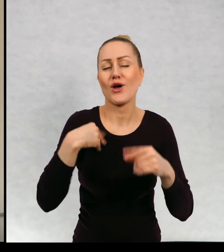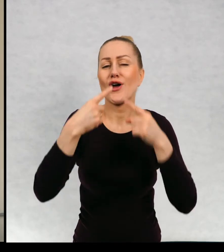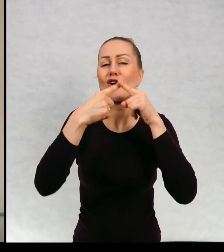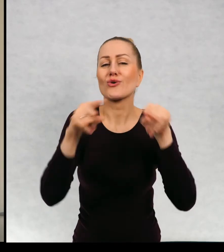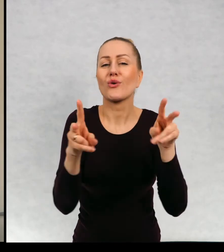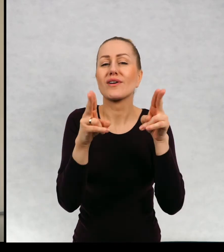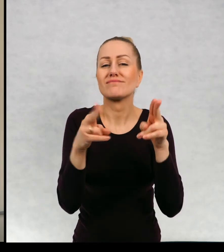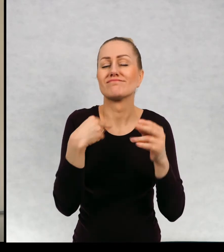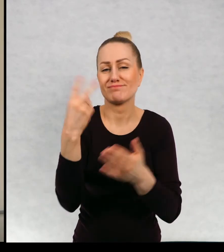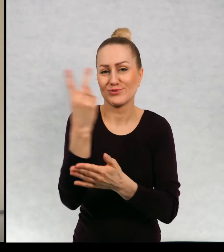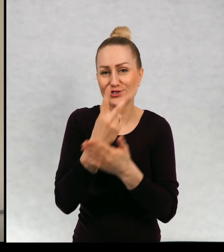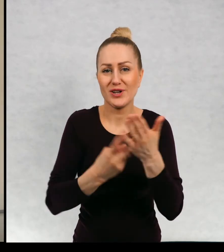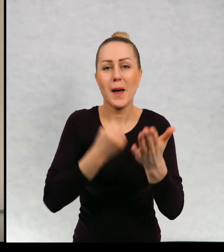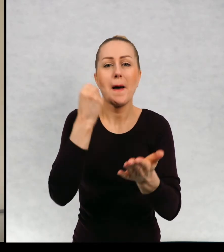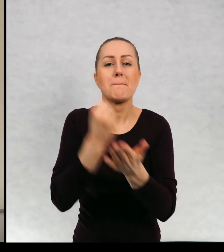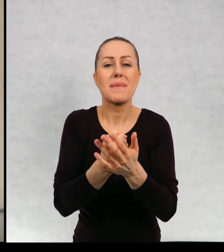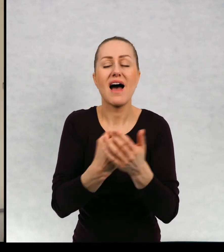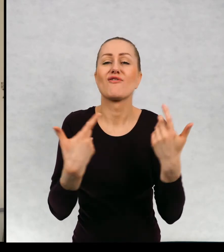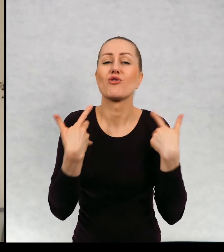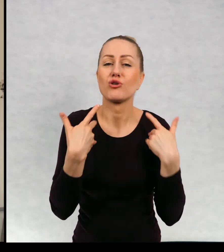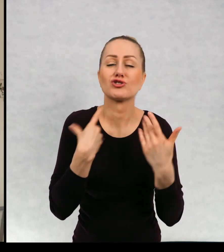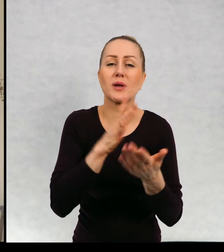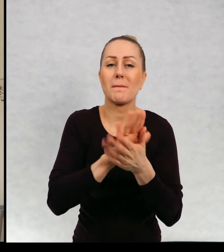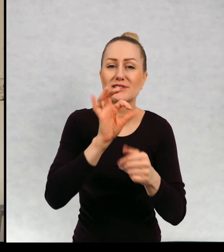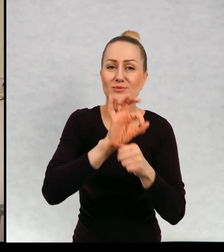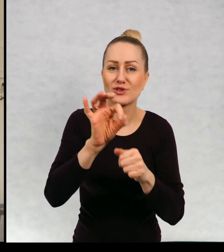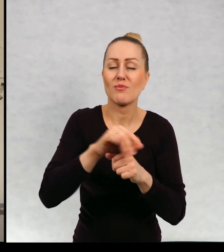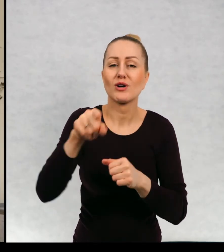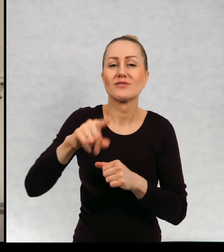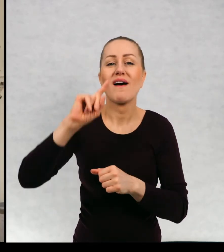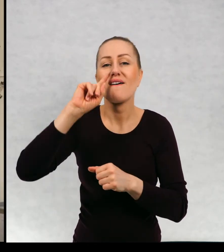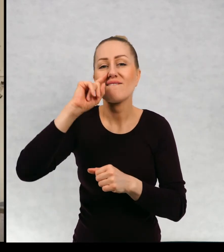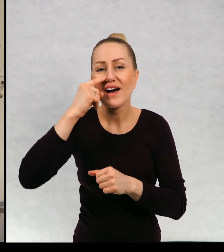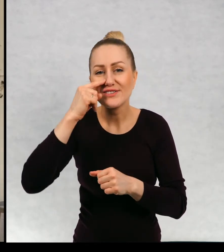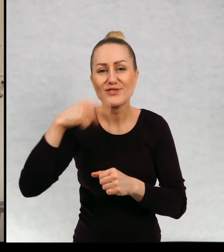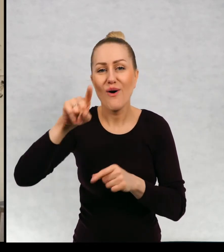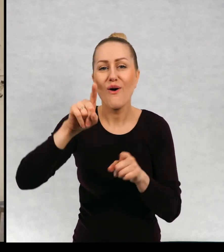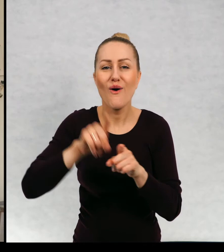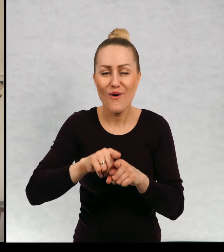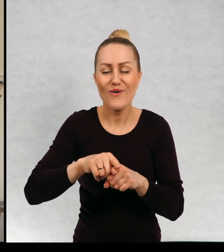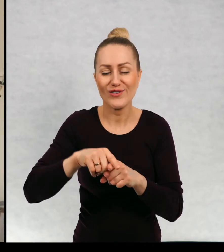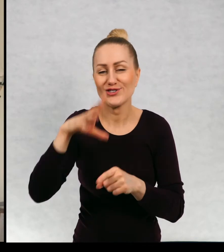Bardzo krótki fragment, prawo do życia bez przemocy, czyli o fasolce, szaliku i pryszczatym.